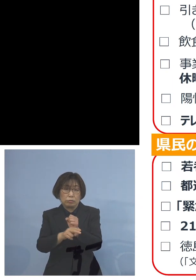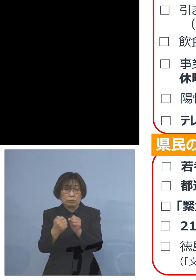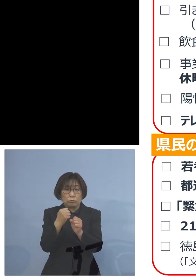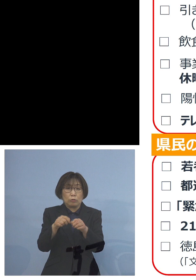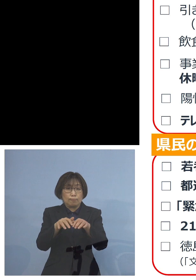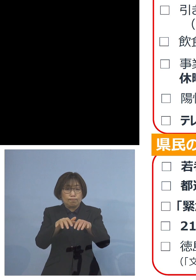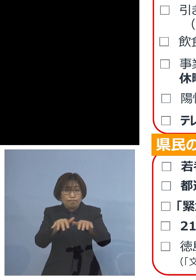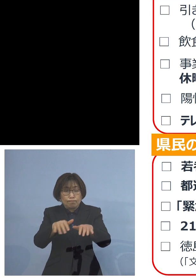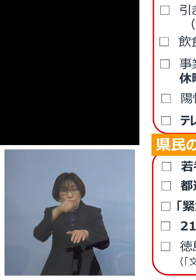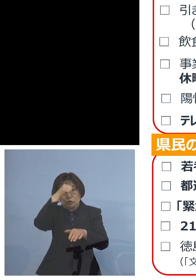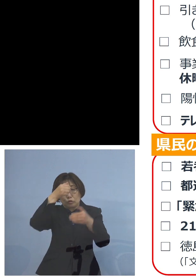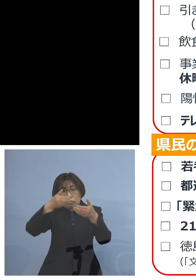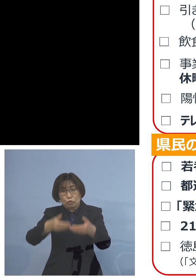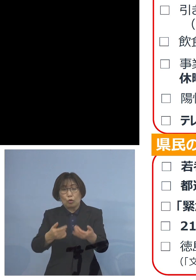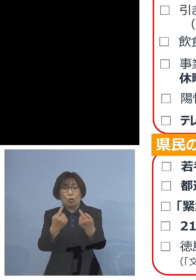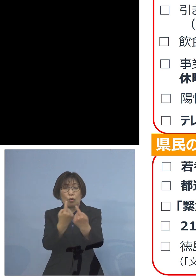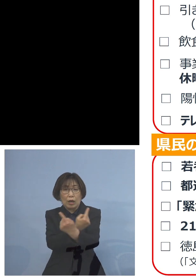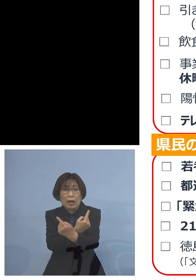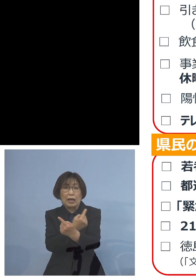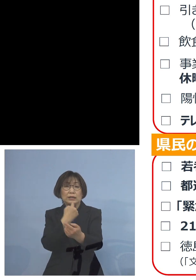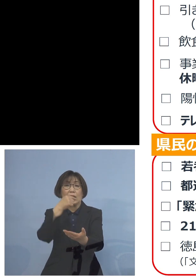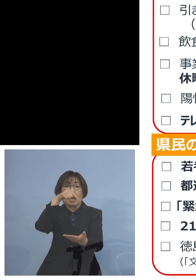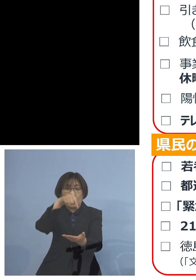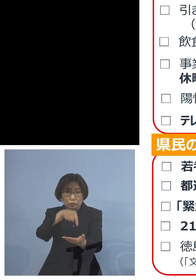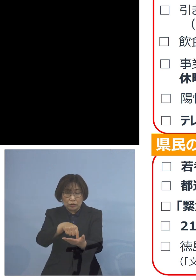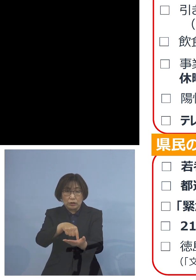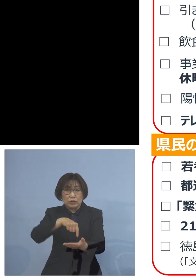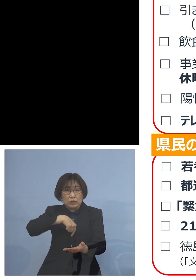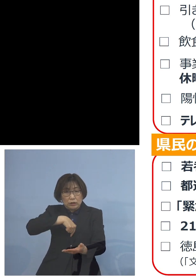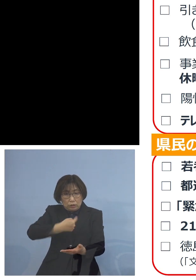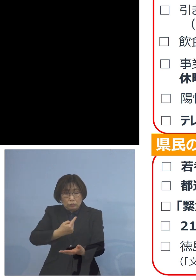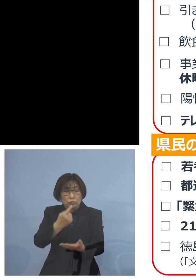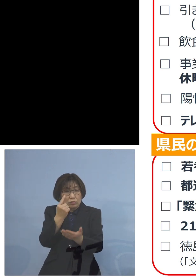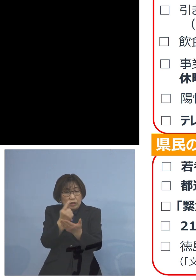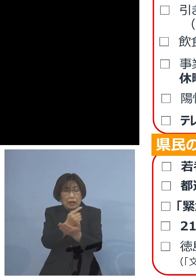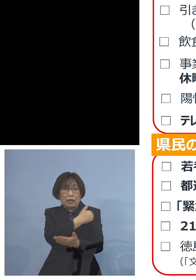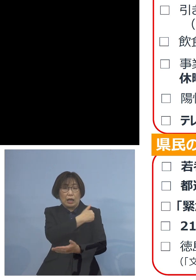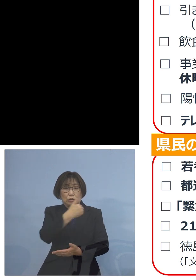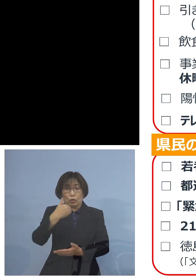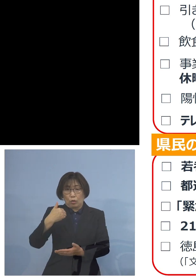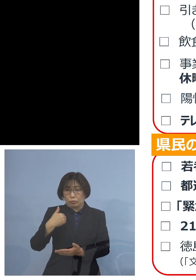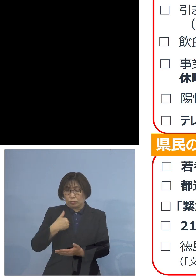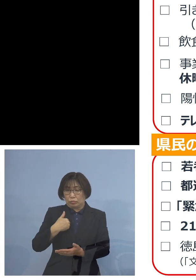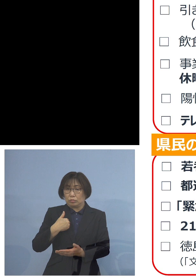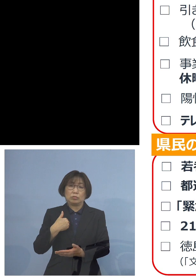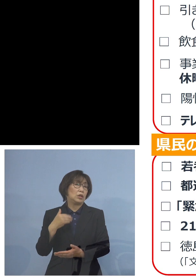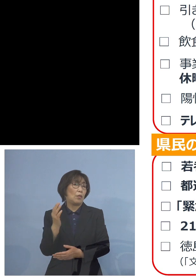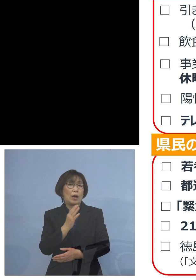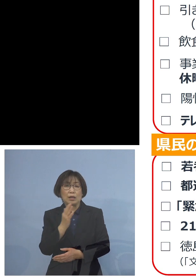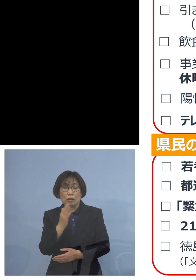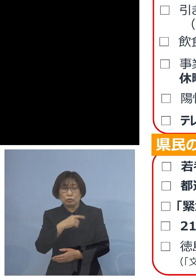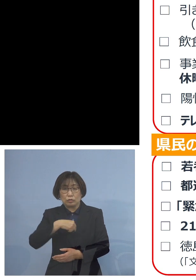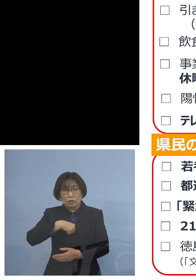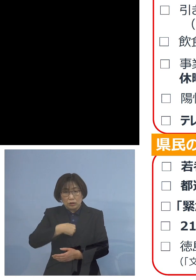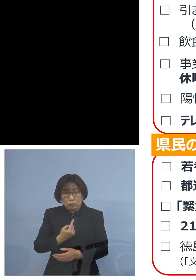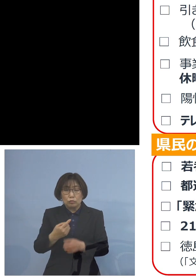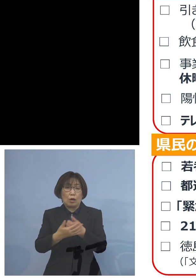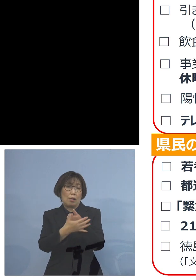ということがありますので 自分だけは大丈夫ではなくて 自分をしっかりと守っていこう とこうした観点で